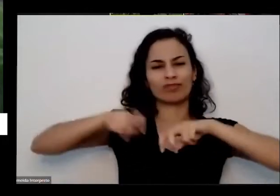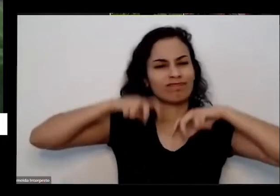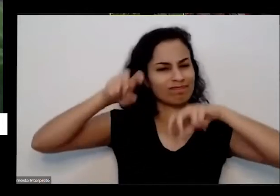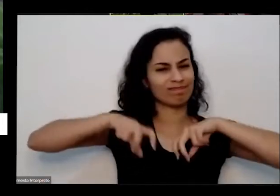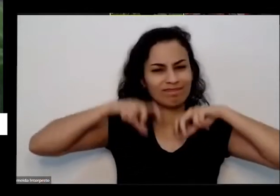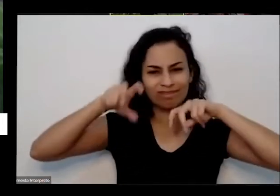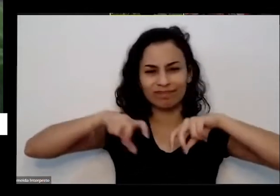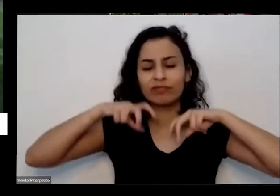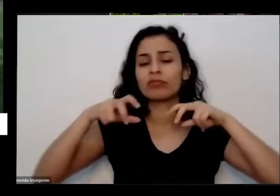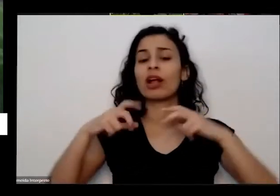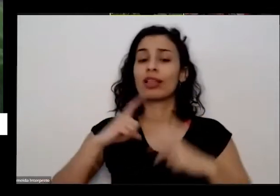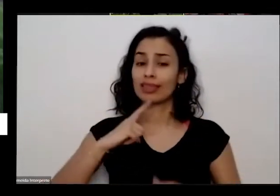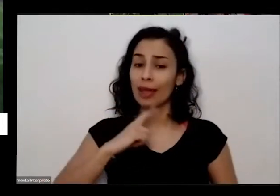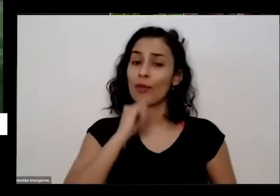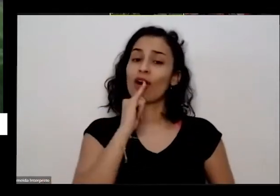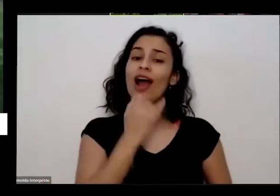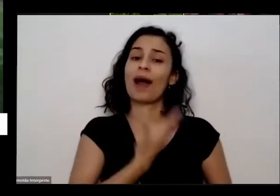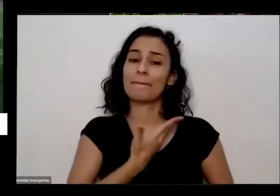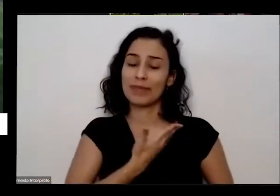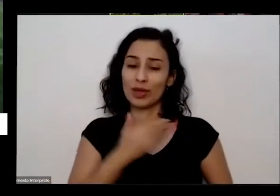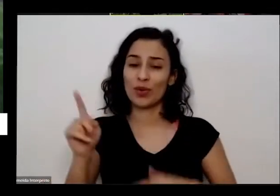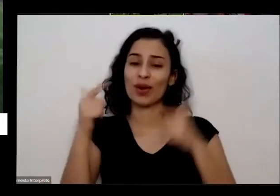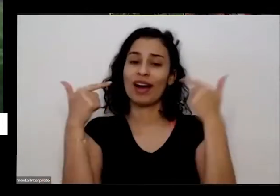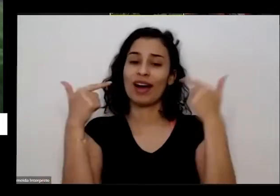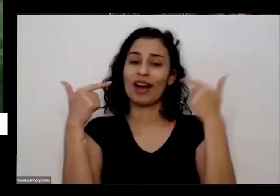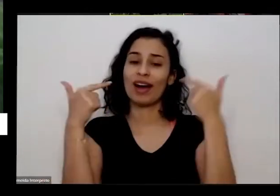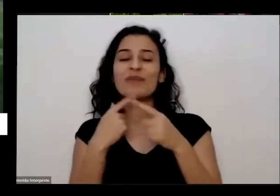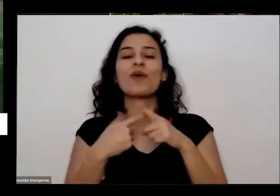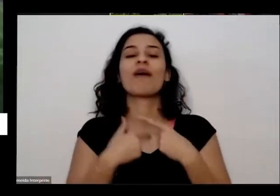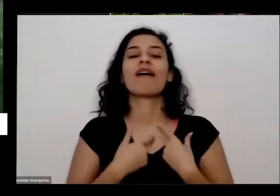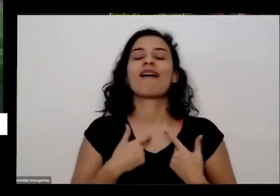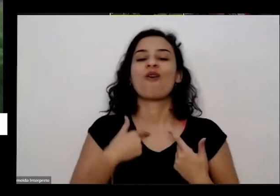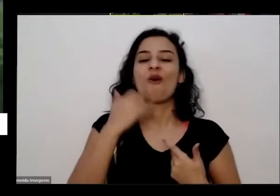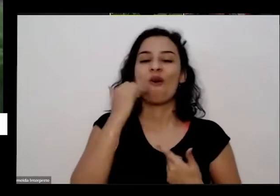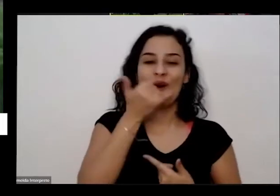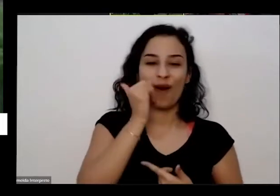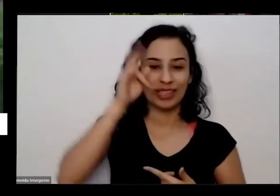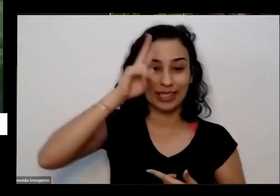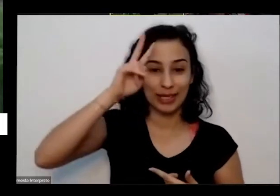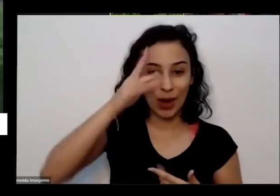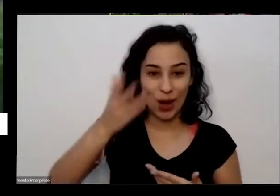fica sempre rindo eu gosto de contar a história porque a engraçada ele é o nome dele é astral